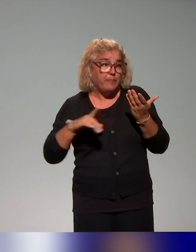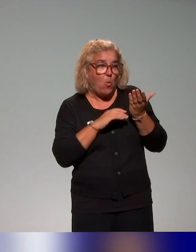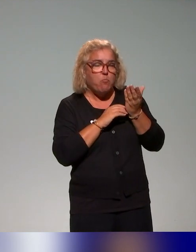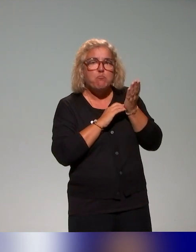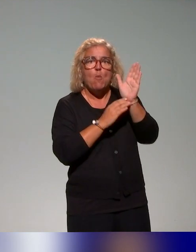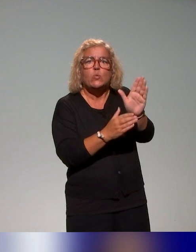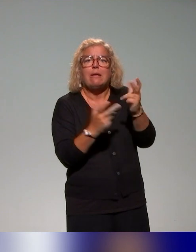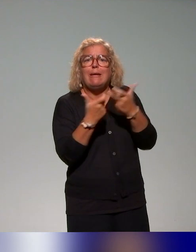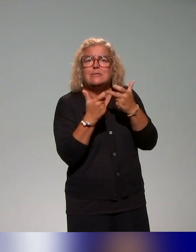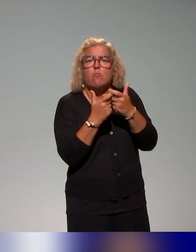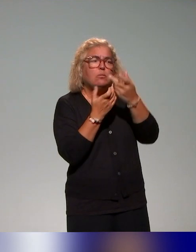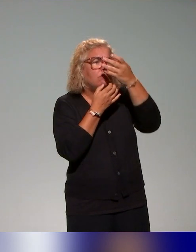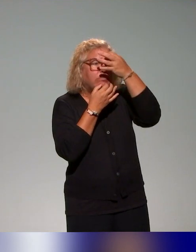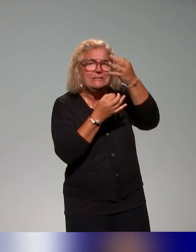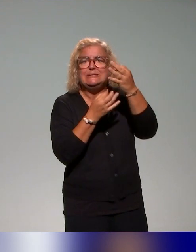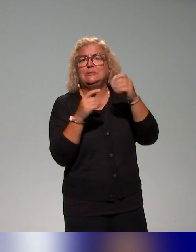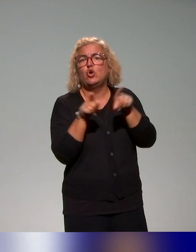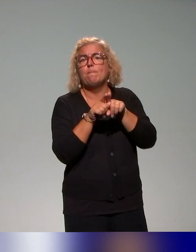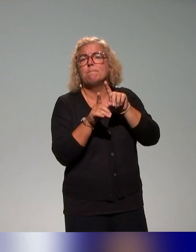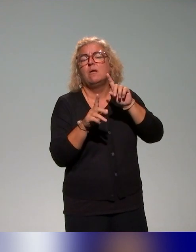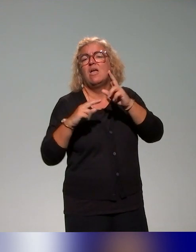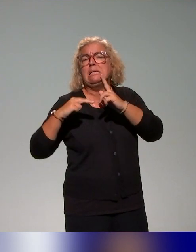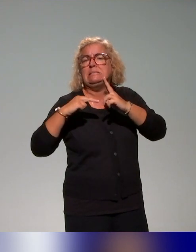pourraient utiliser dans leurs établissements et pouvoir utiliser